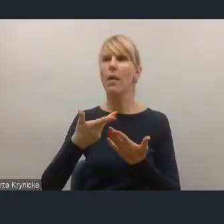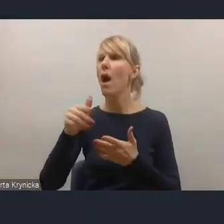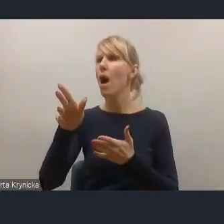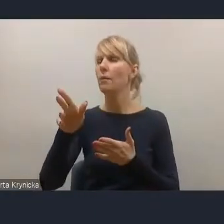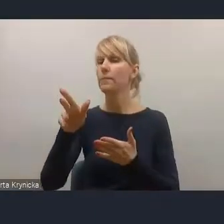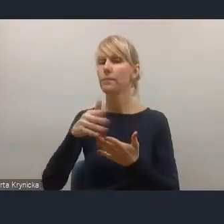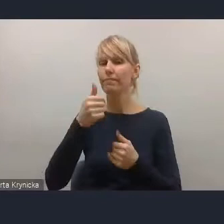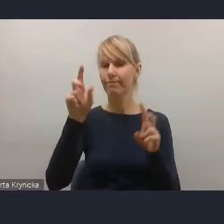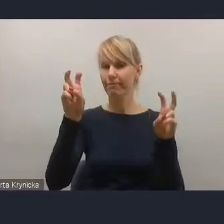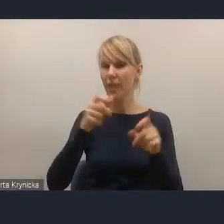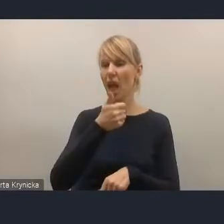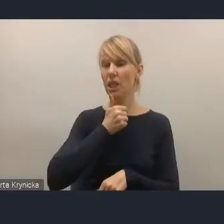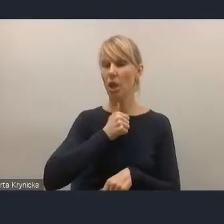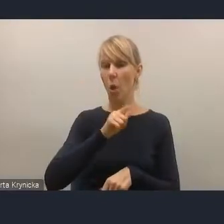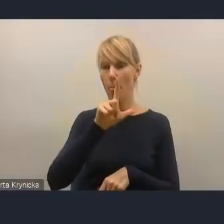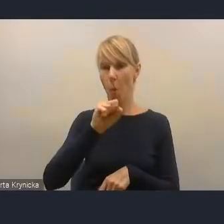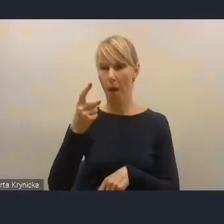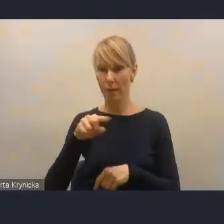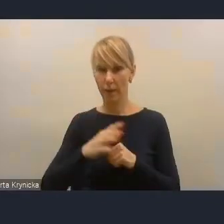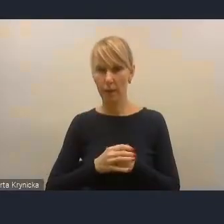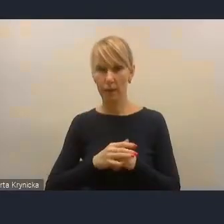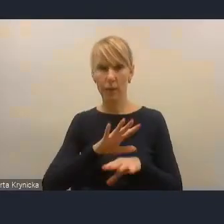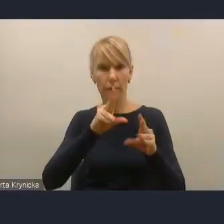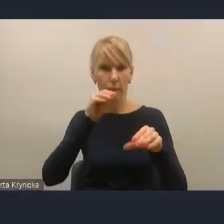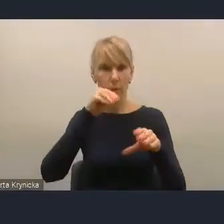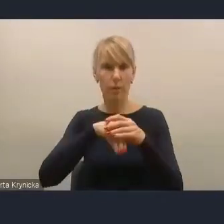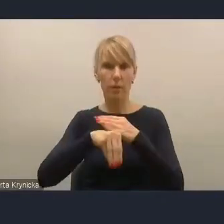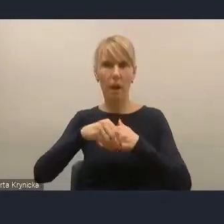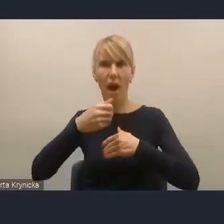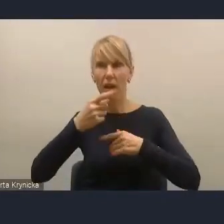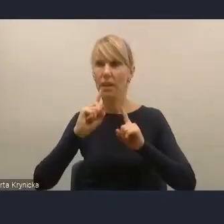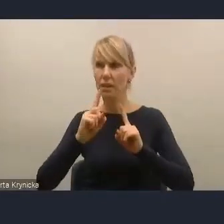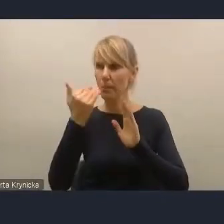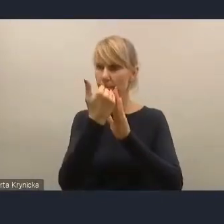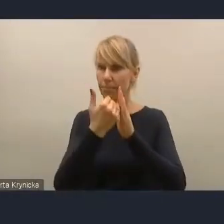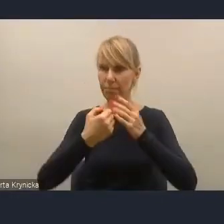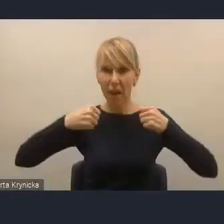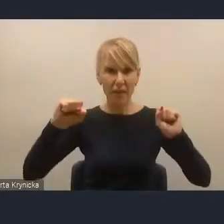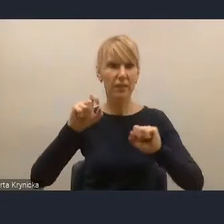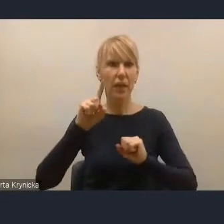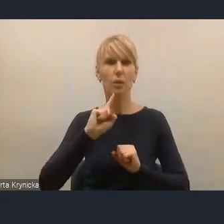tych wszystkich wyzwań, które zostały przez Unię Europejską na Polskę